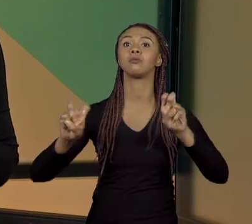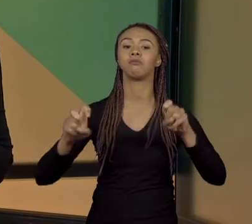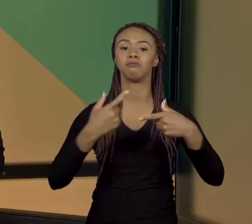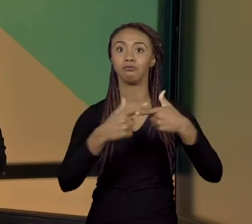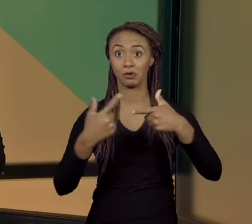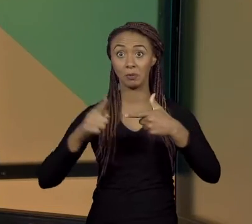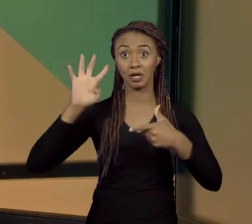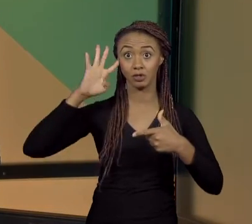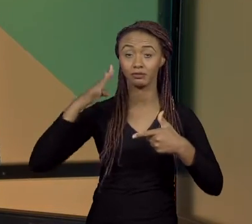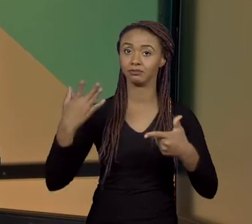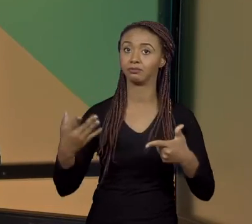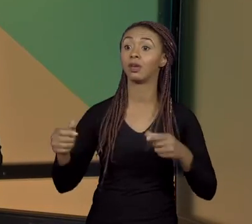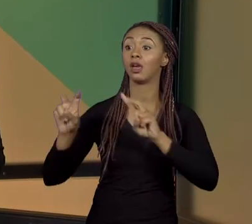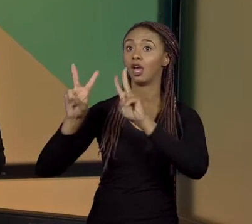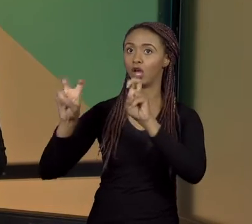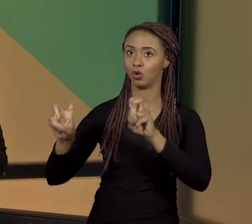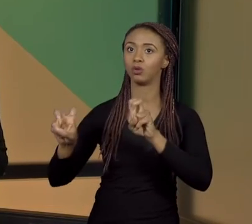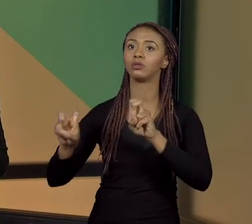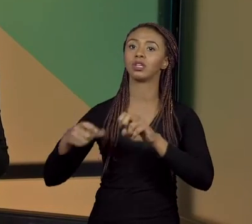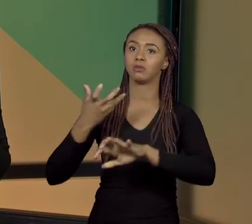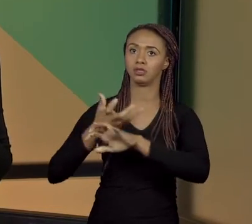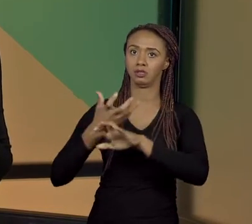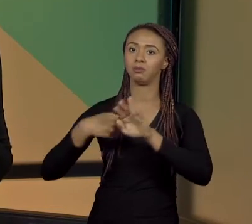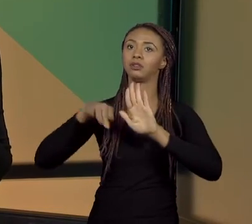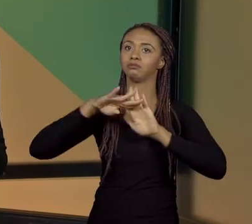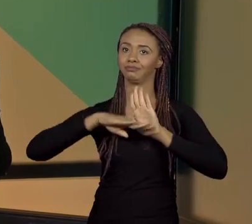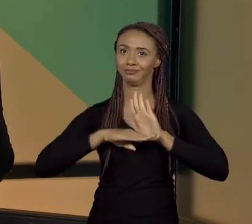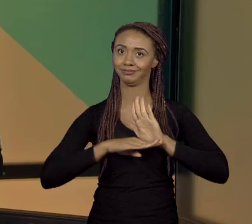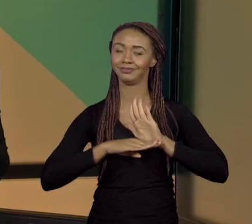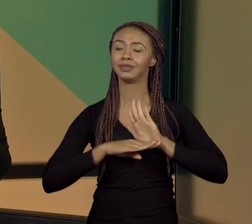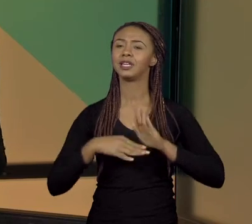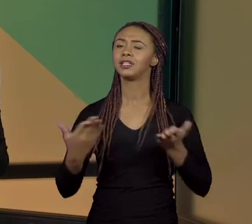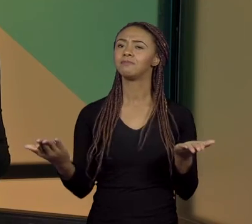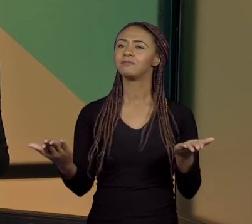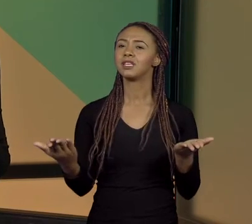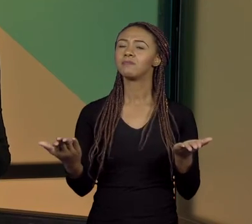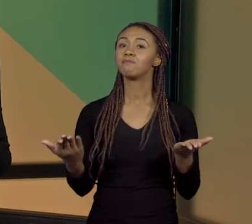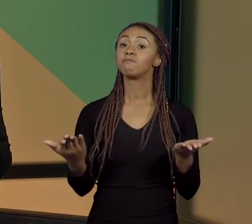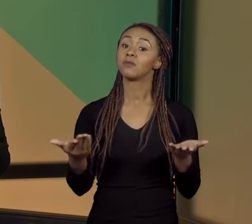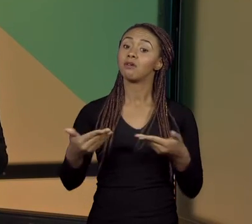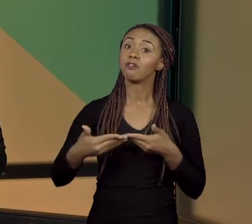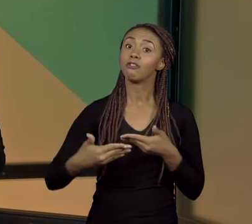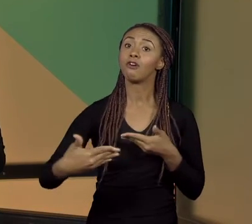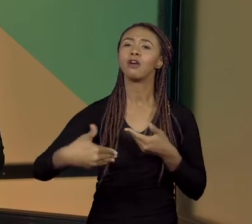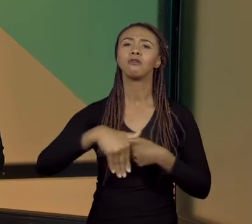É UM DOS TEMAS PROPOSTOS NESTA DISCIPLINA E EU QUERIA CONVERSAR COM VOCÊS A RESPEITO DESSE TEMA,